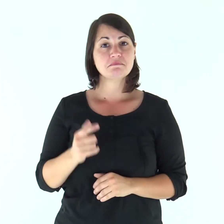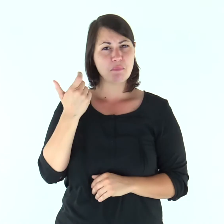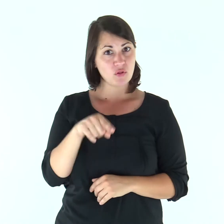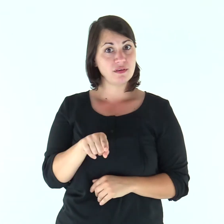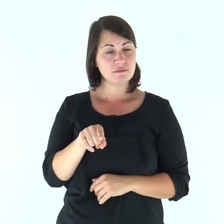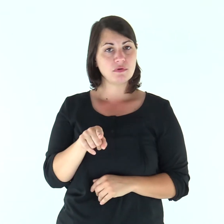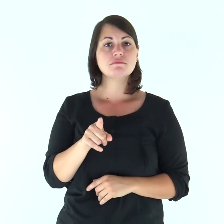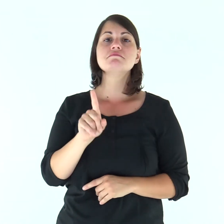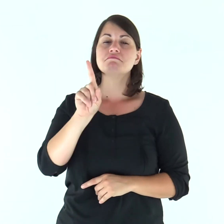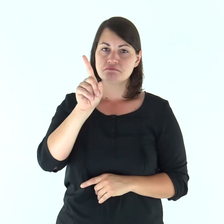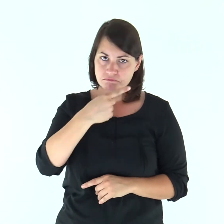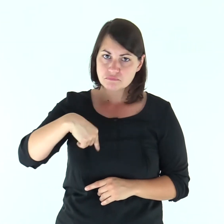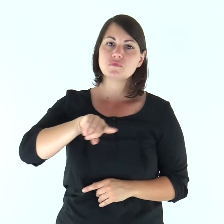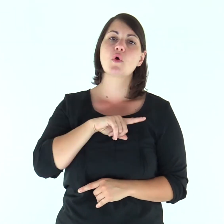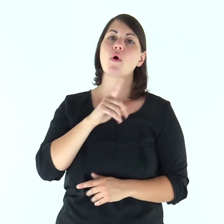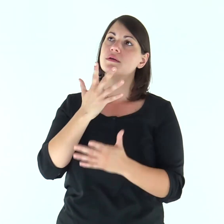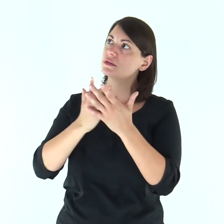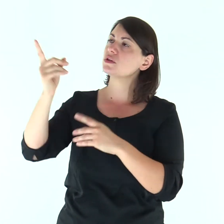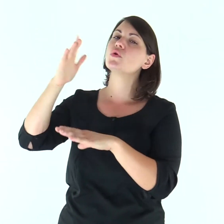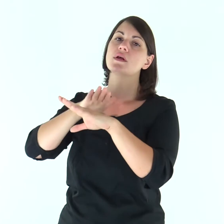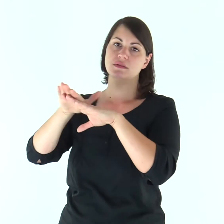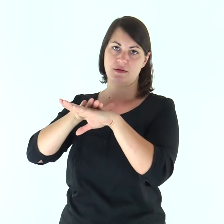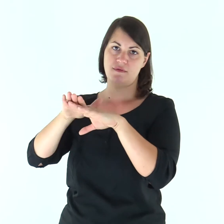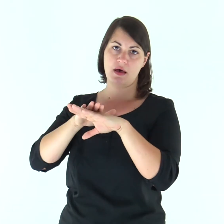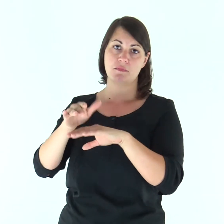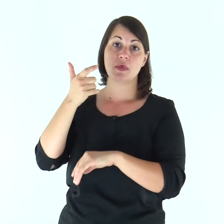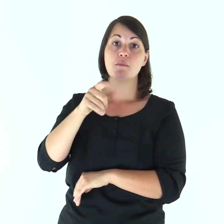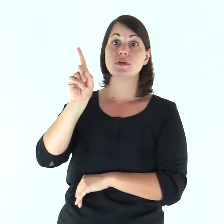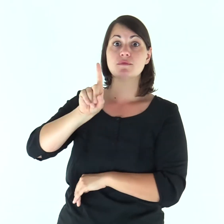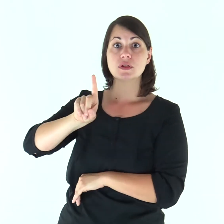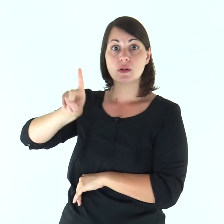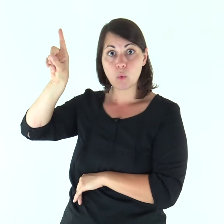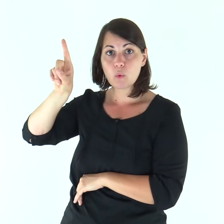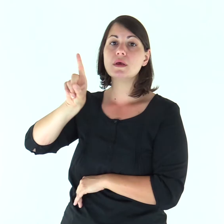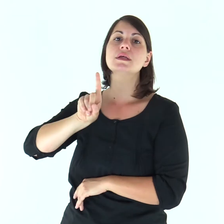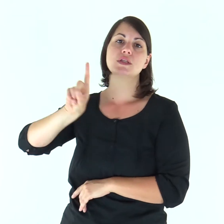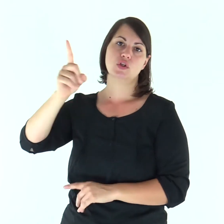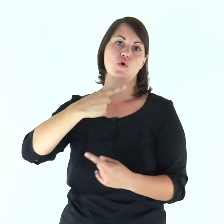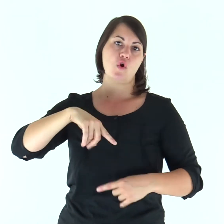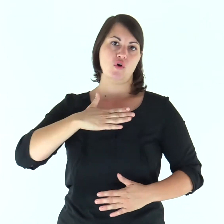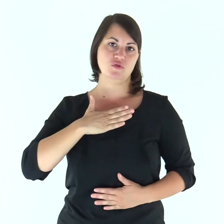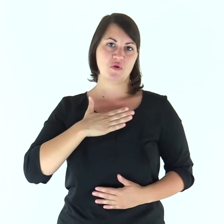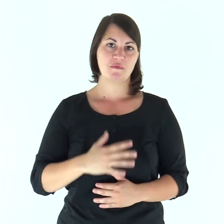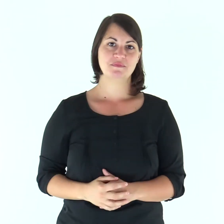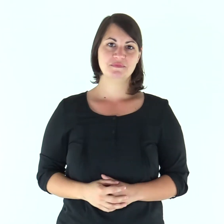Perciò anche noi serviremo il Signore, perché egli è il nostro Dio».